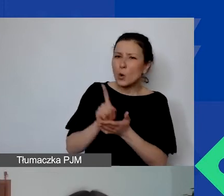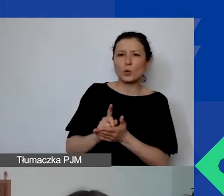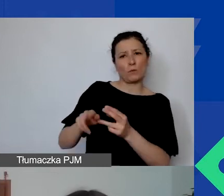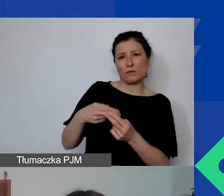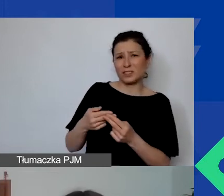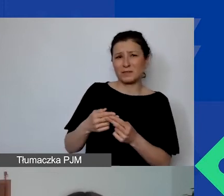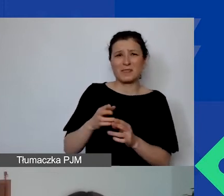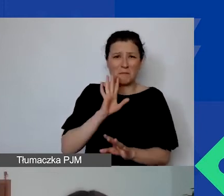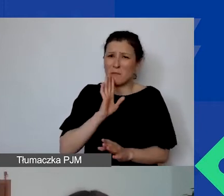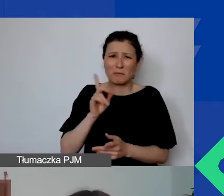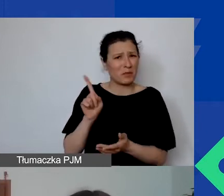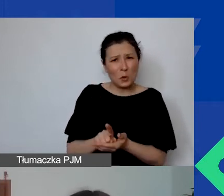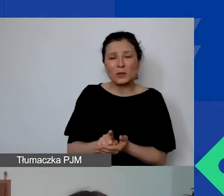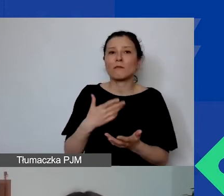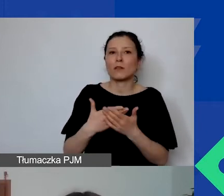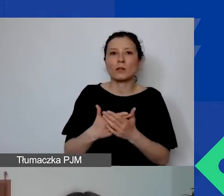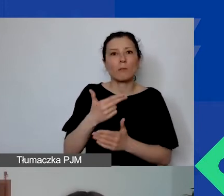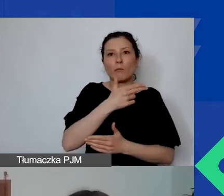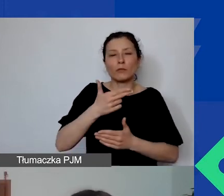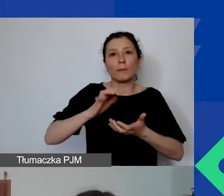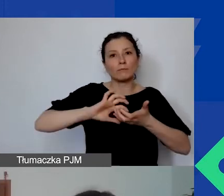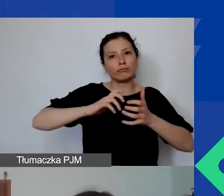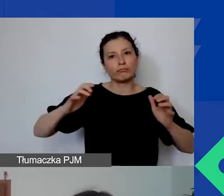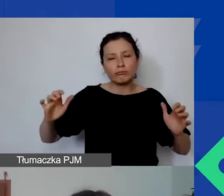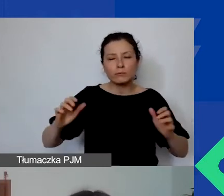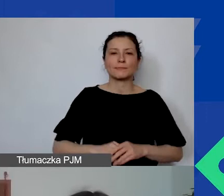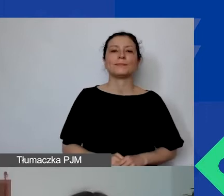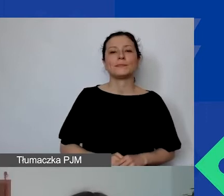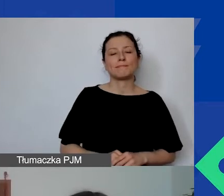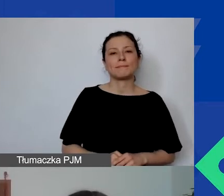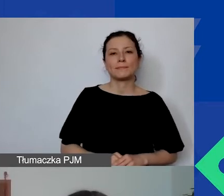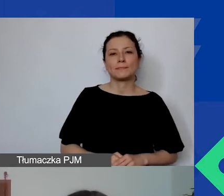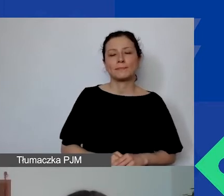ponieważ temat jest bardzo szczegółowy, bardzo duży,